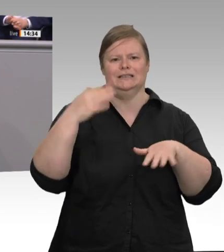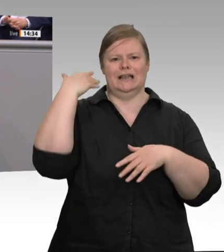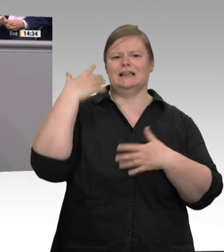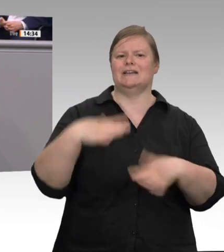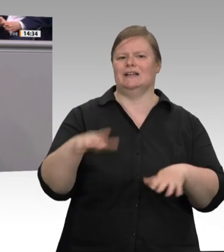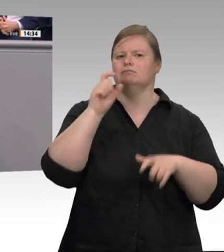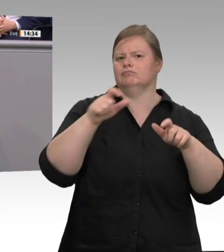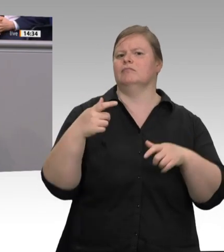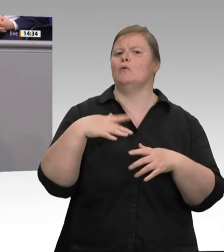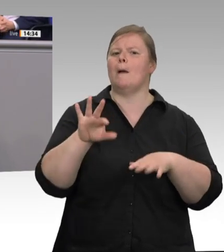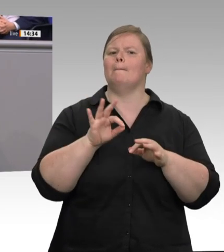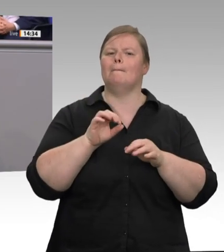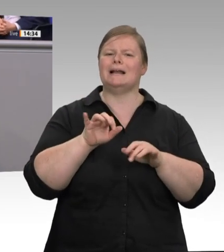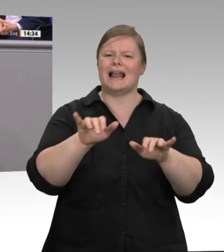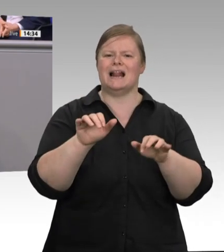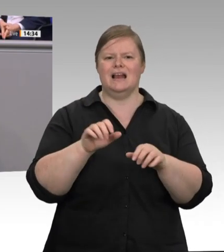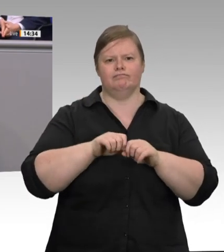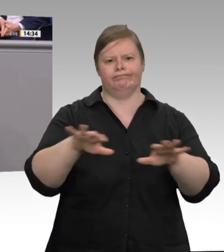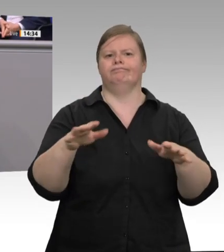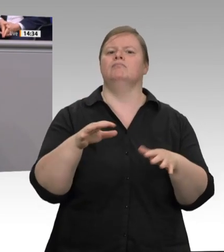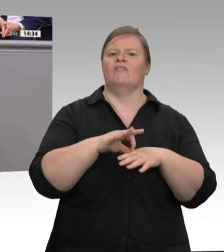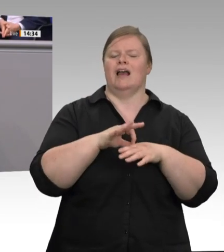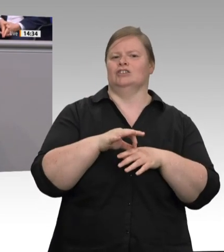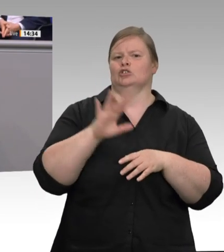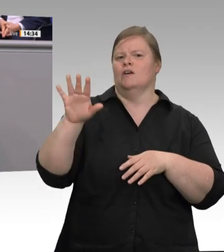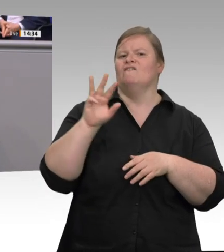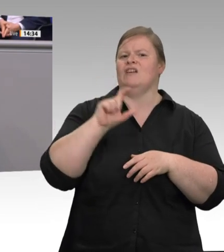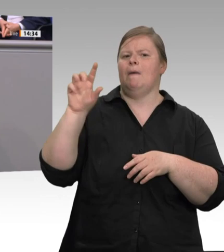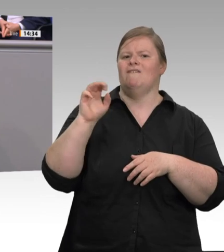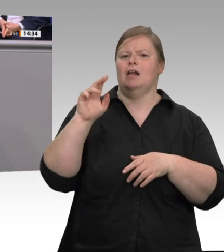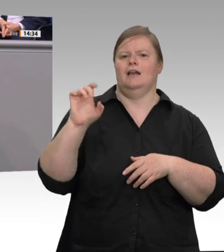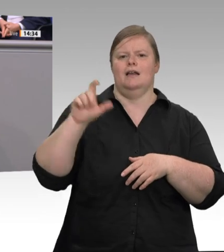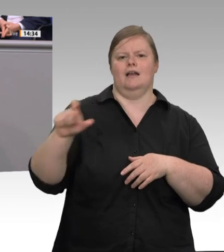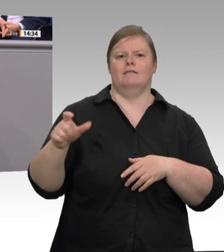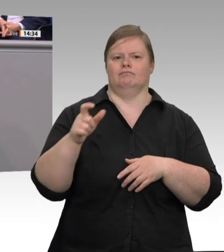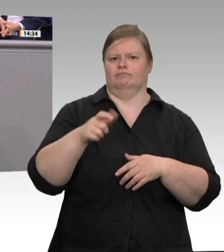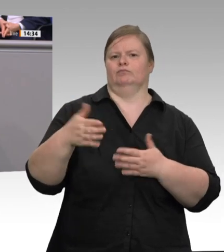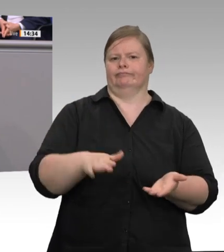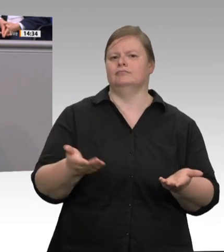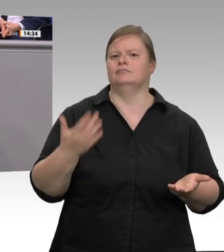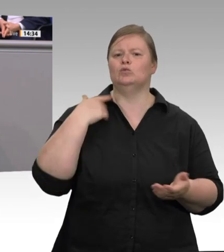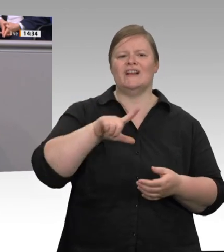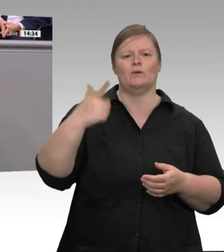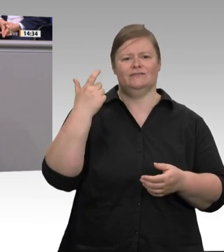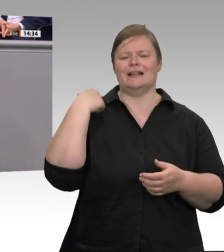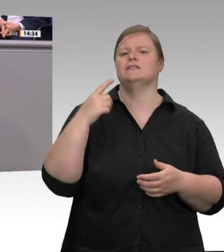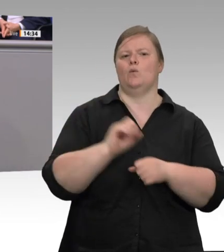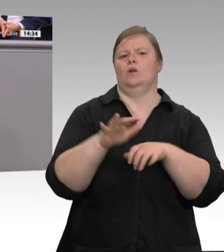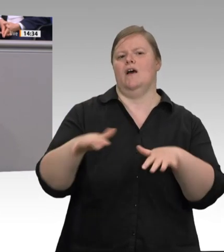in Deutschland. Wir haben 2017 die Generalunternehmerhaftung eingeführt. Wir haben 2020 das Entsendegesetz geändert, die verbesserte Beratung „Faire Mobilität“